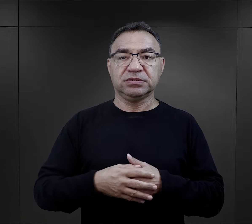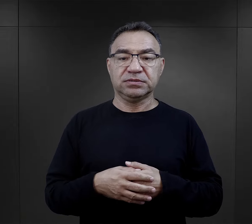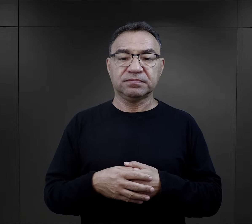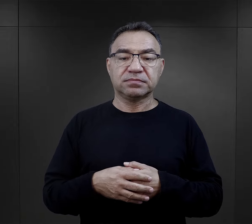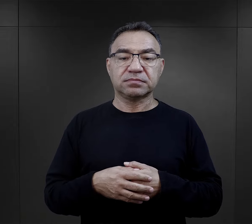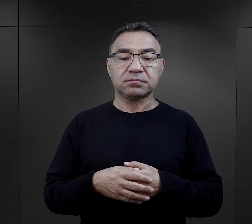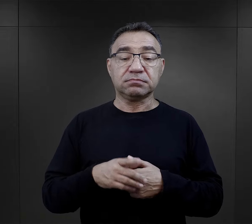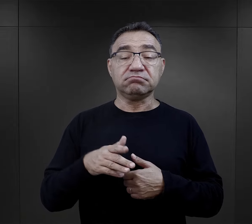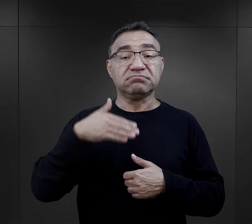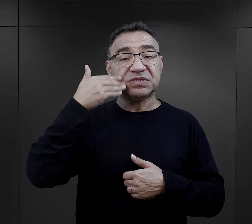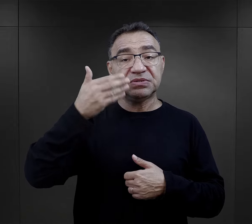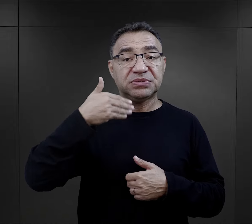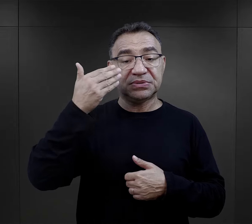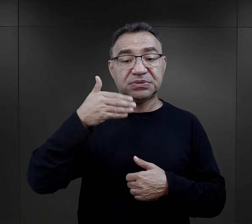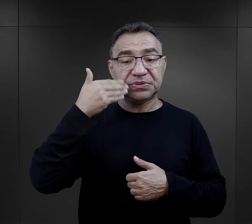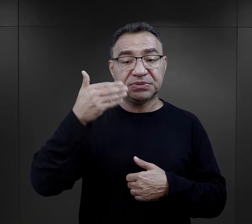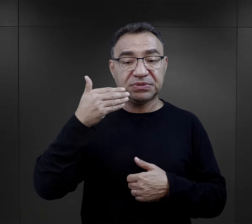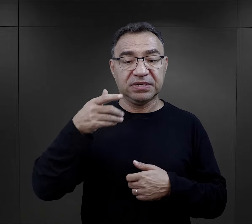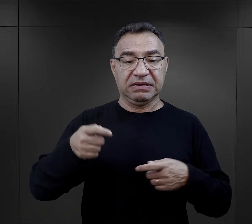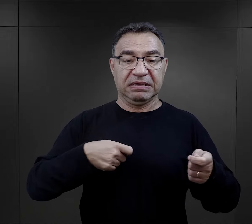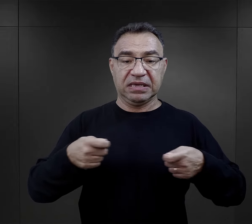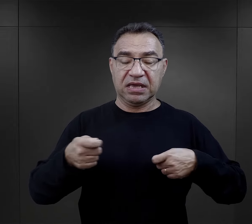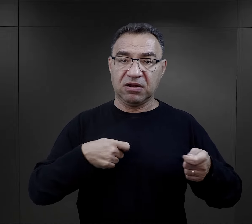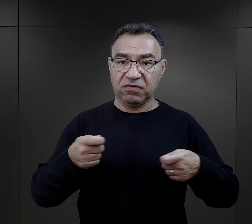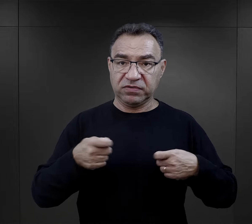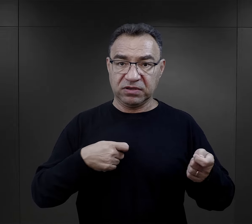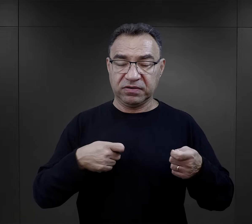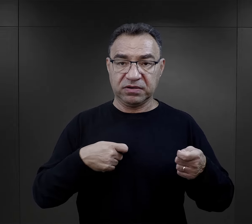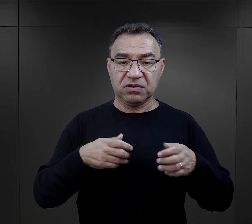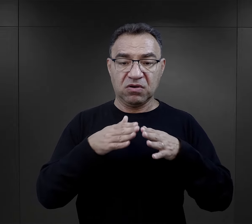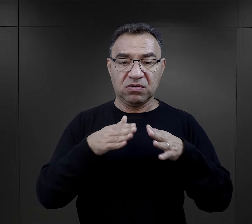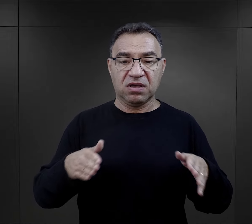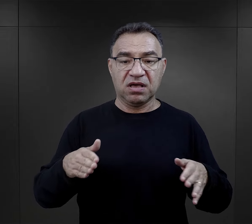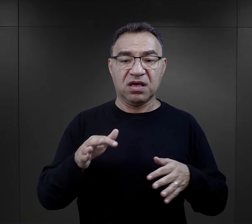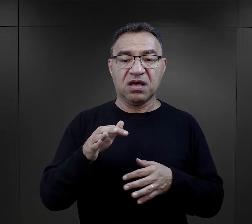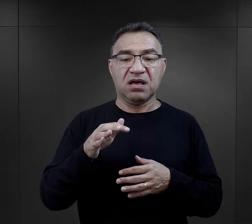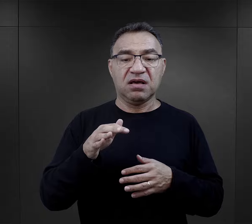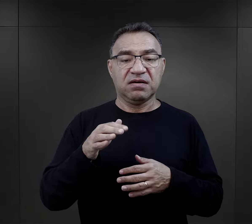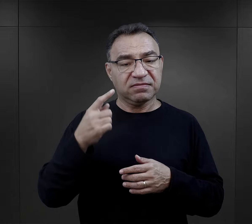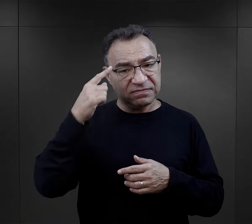Tak przemówienie wygłoszone przez kierownika obozu Auschwitz Karla Fritzcha wspominał Jan Karcz.